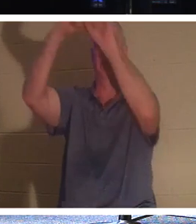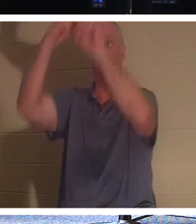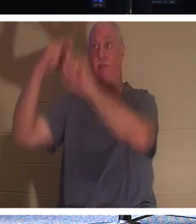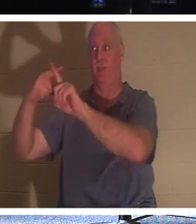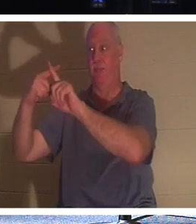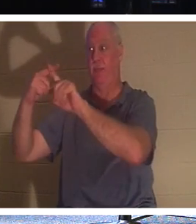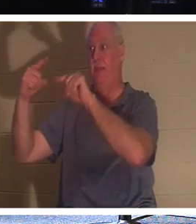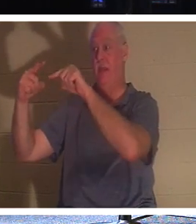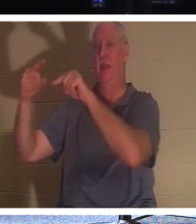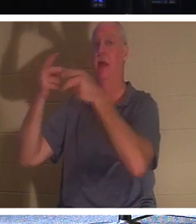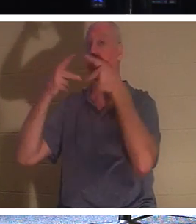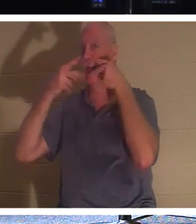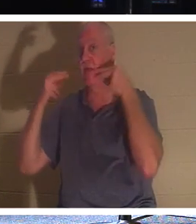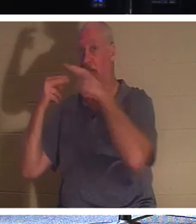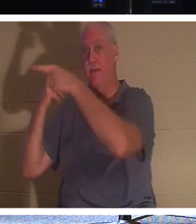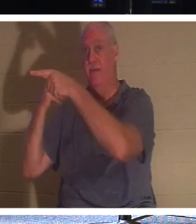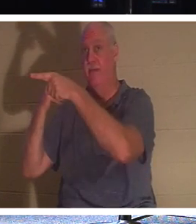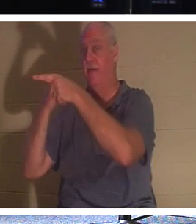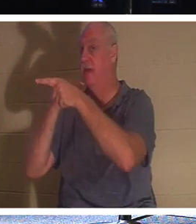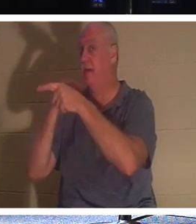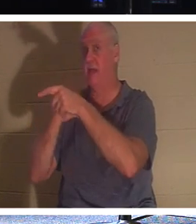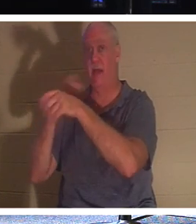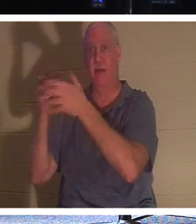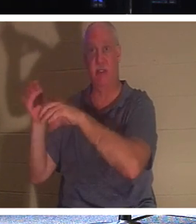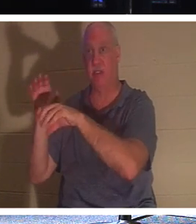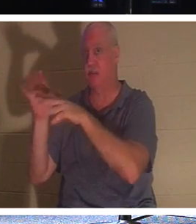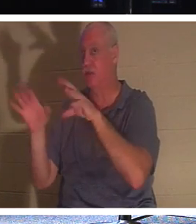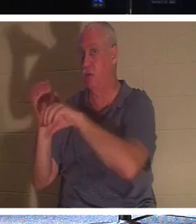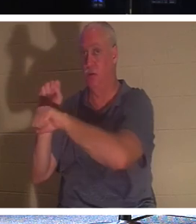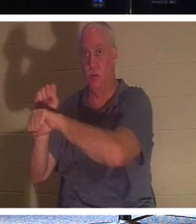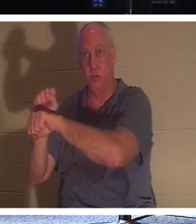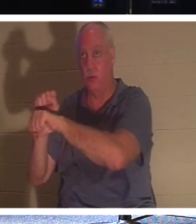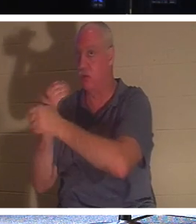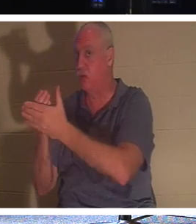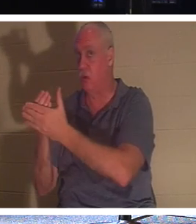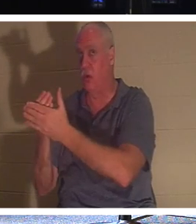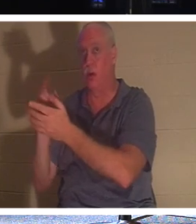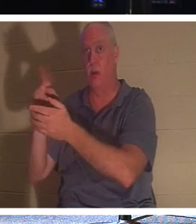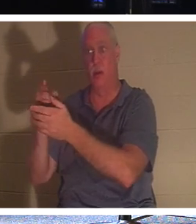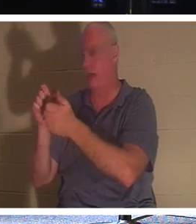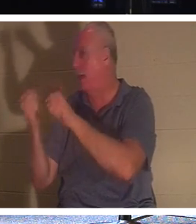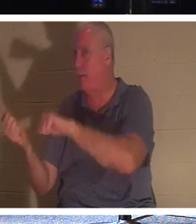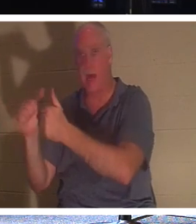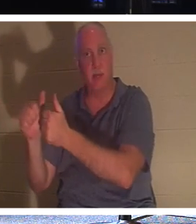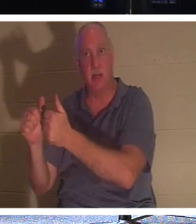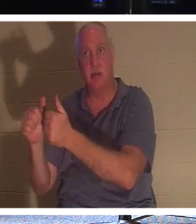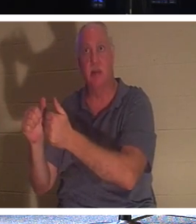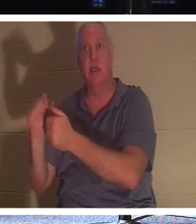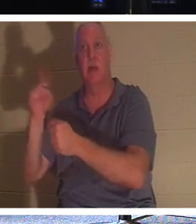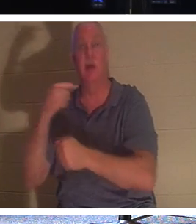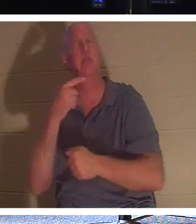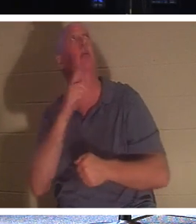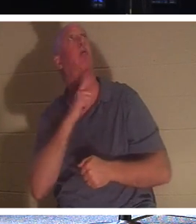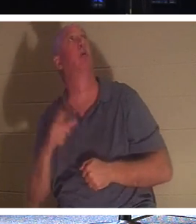彼は洗礼さえ受けていませんでした。彼がしたのは、「主よ、御国に来られたら私を思い出してください」と言っただけでした。そして